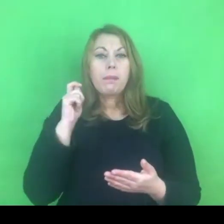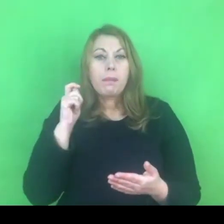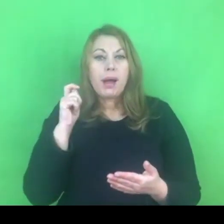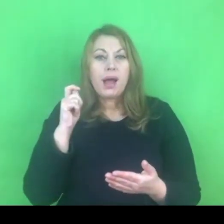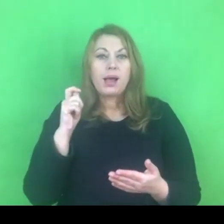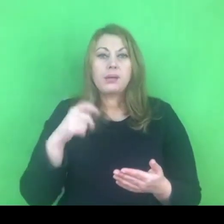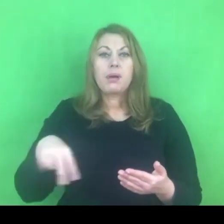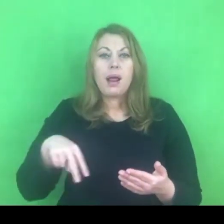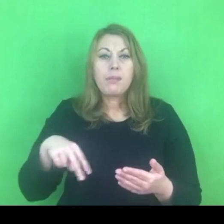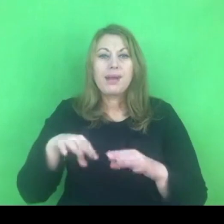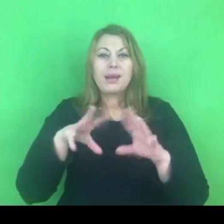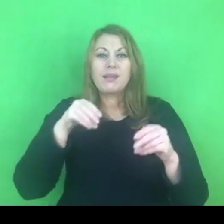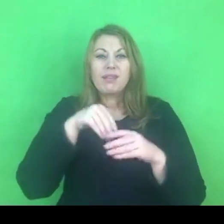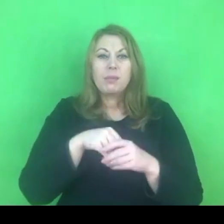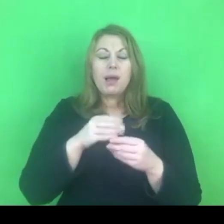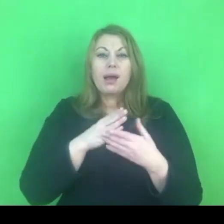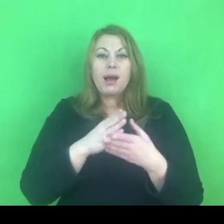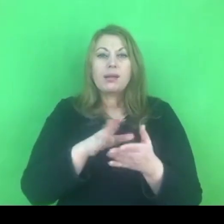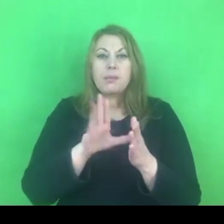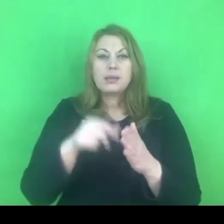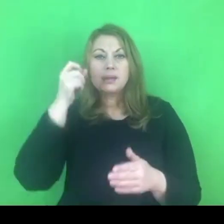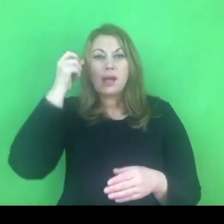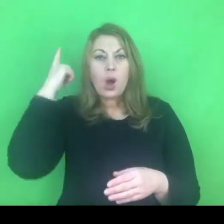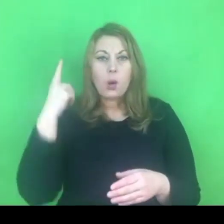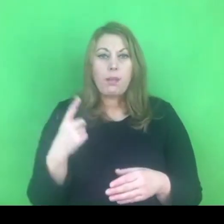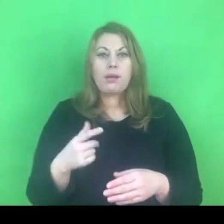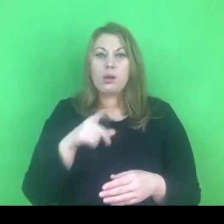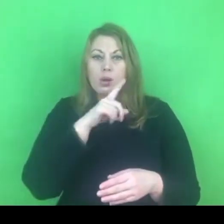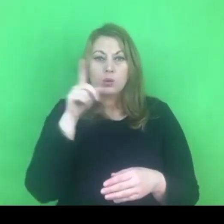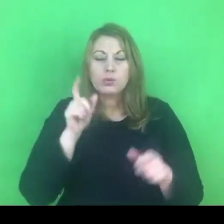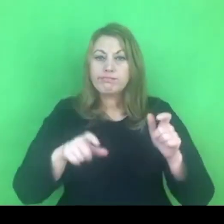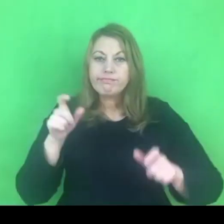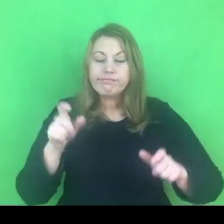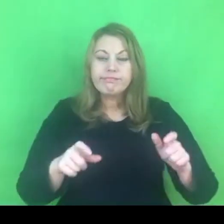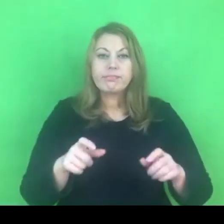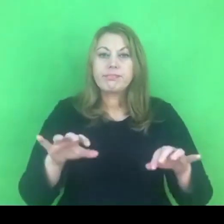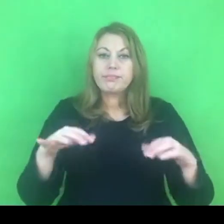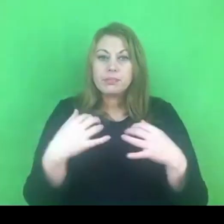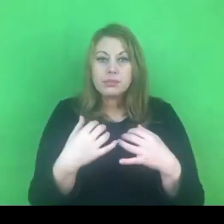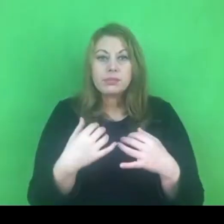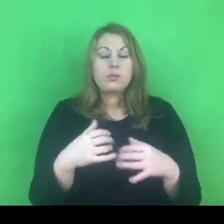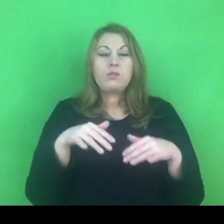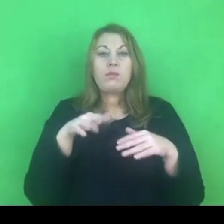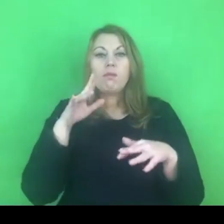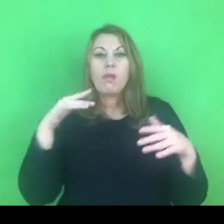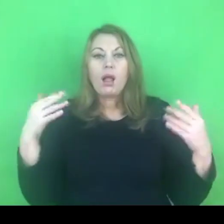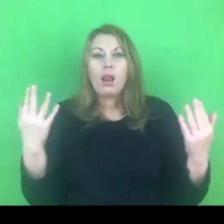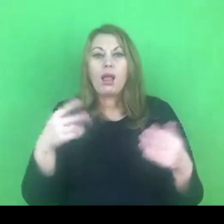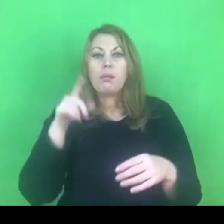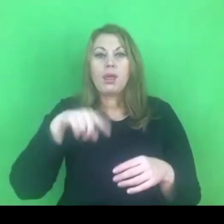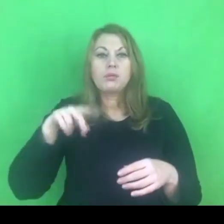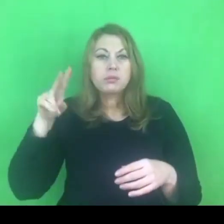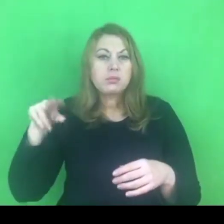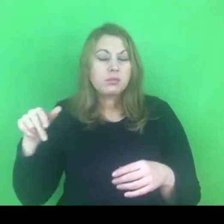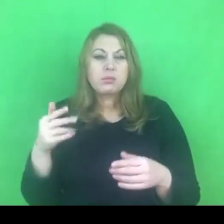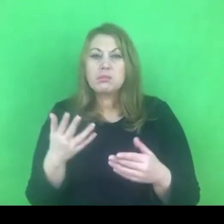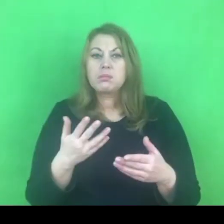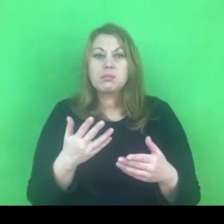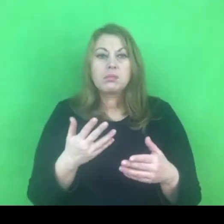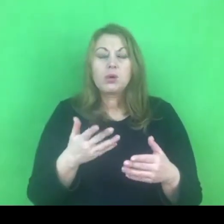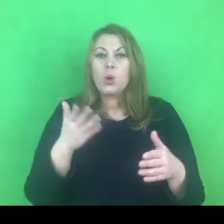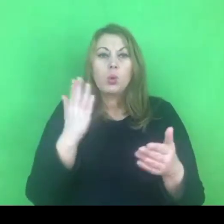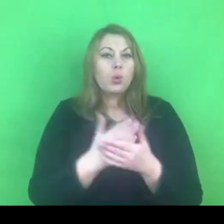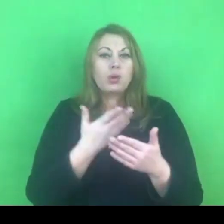gdzie jak wiemy od wielu miesięcy nie funkcjonuje lokalny program przeciwdziałaniu przemocy.